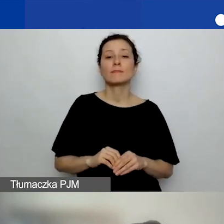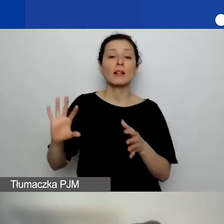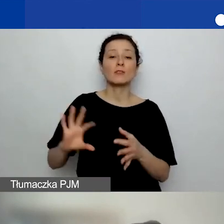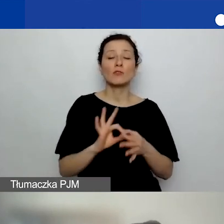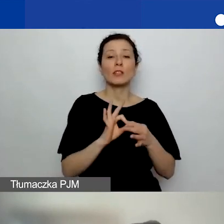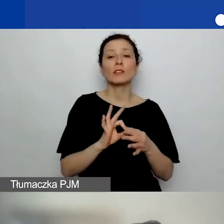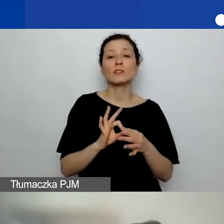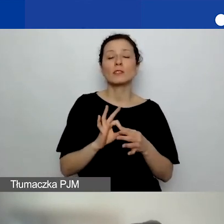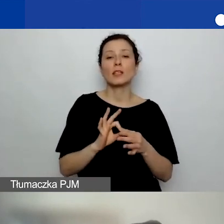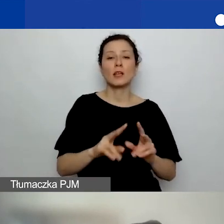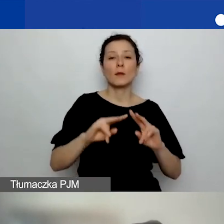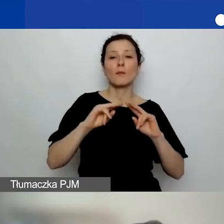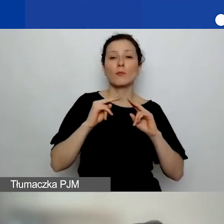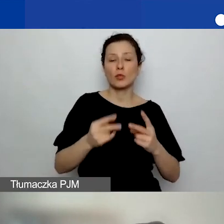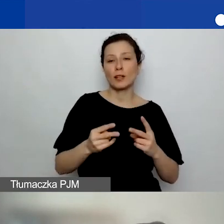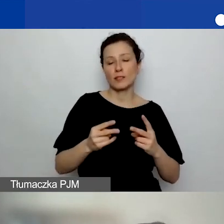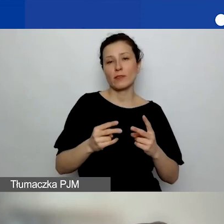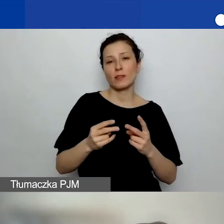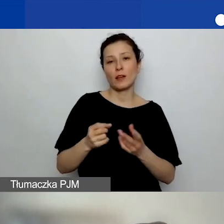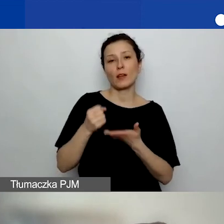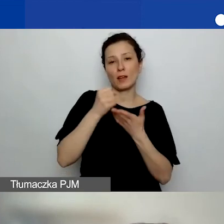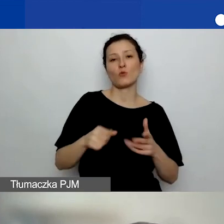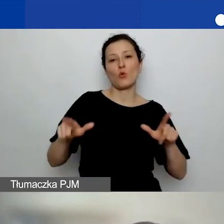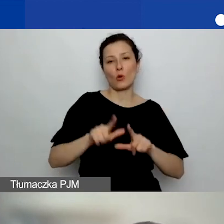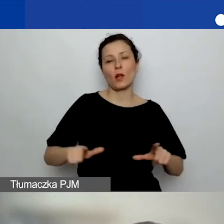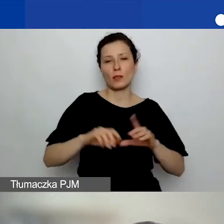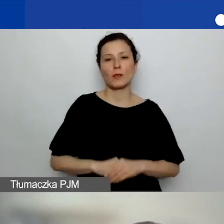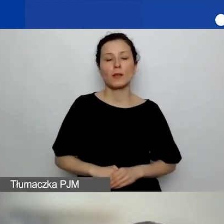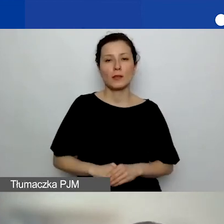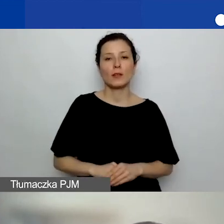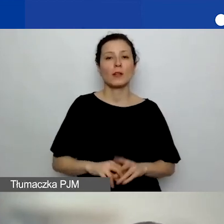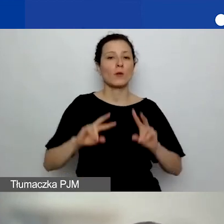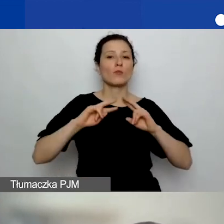Od pani Karoliny pytanie: Czy alokacja regionalna zależna jest od siedziby wnioskodawcy,